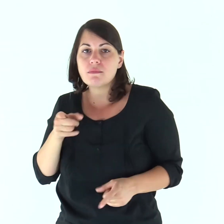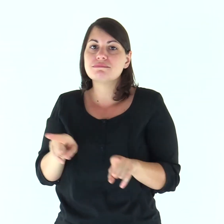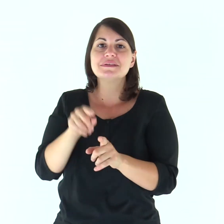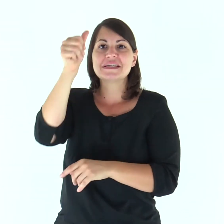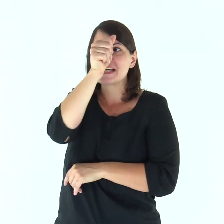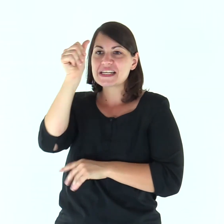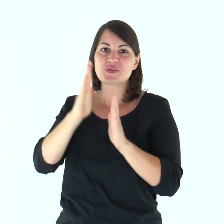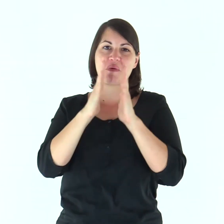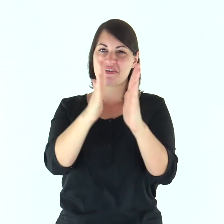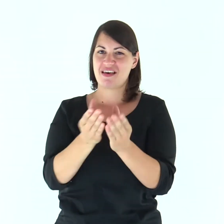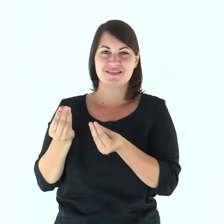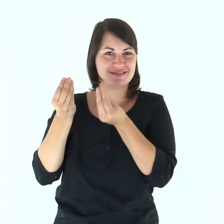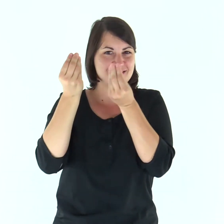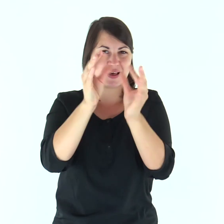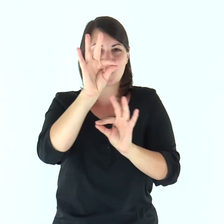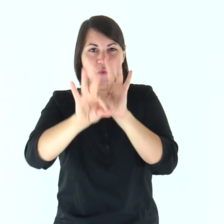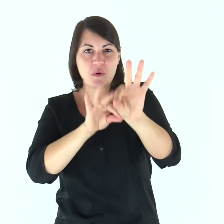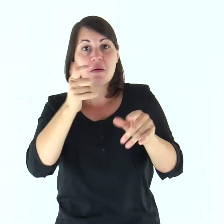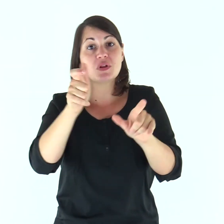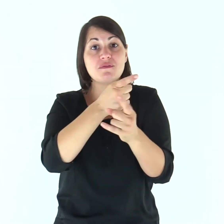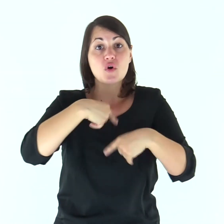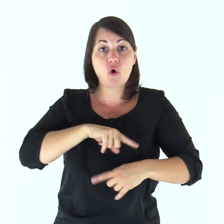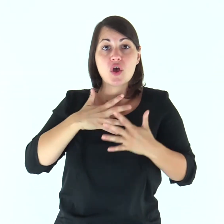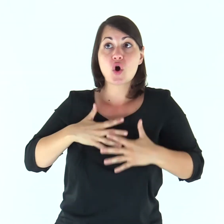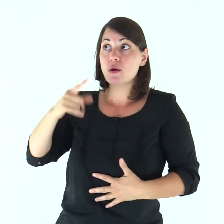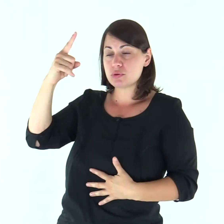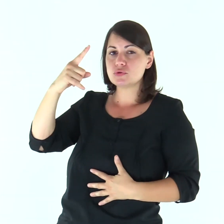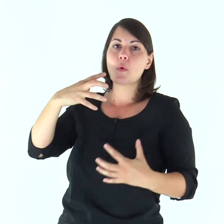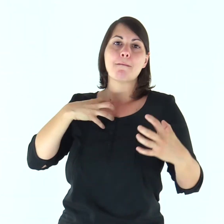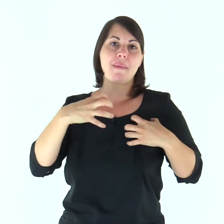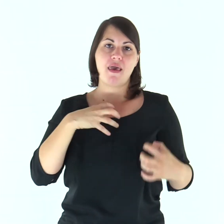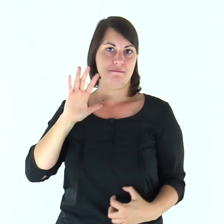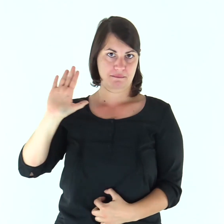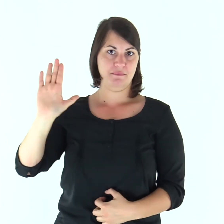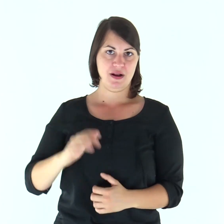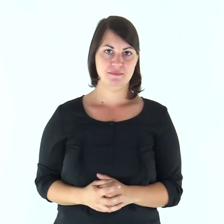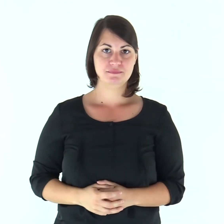come anche Cristo fa con la Chiesa, poiché siamo membra del suo corpo.